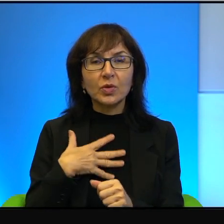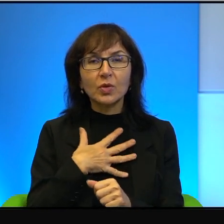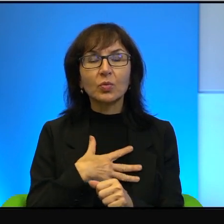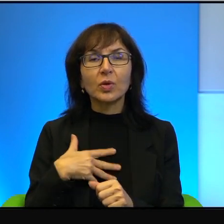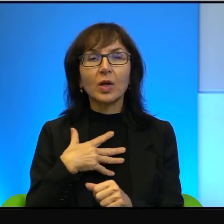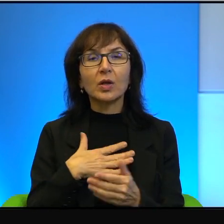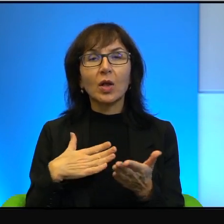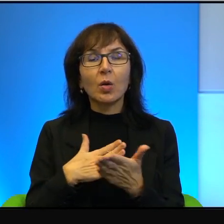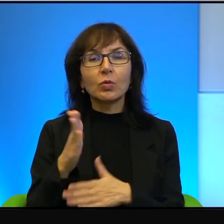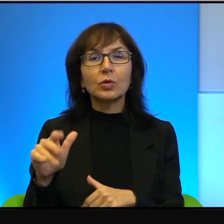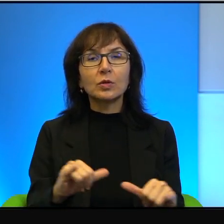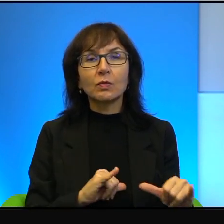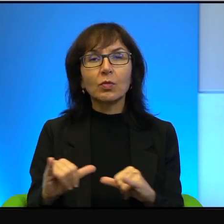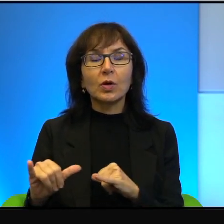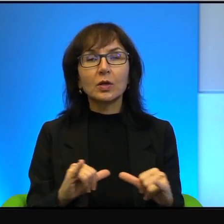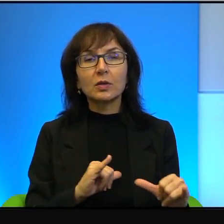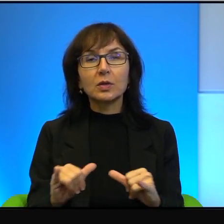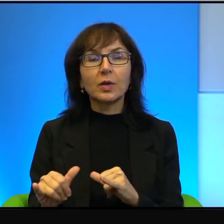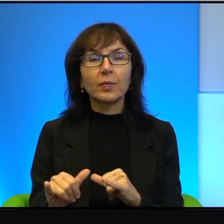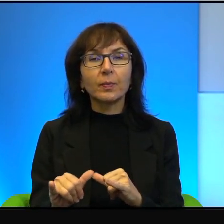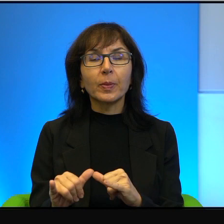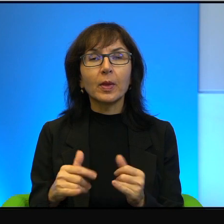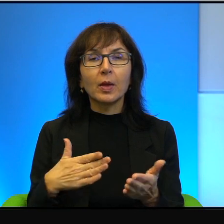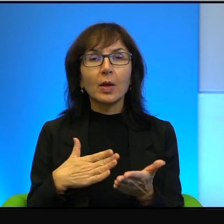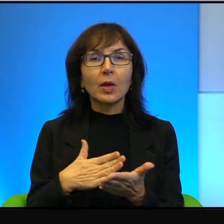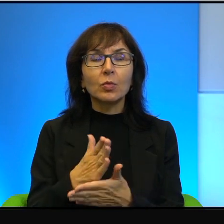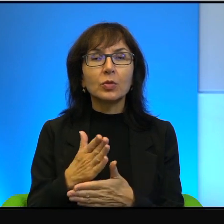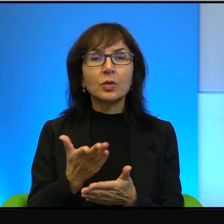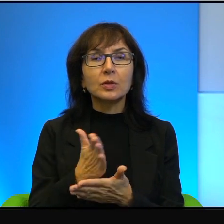przez władzę, oni w jakimś sensie i przez znaczną część społeczeństwa.